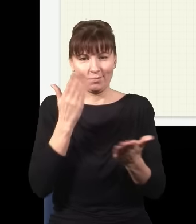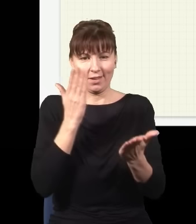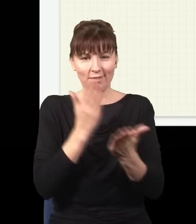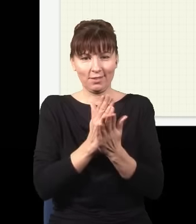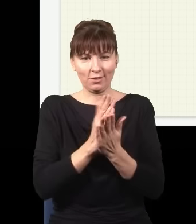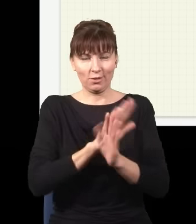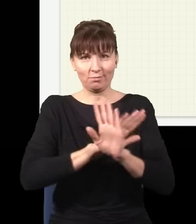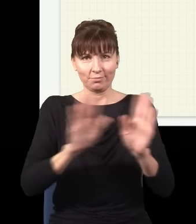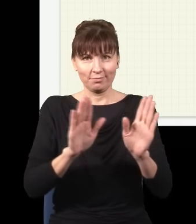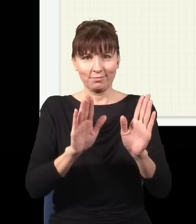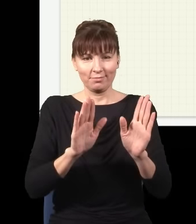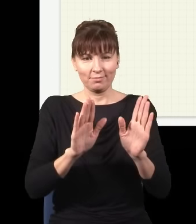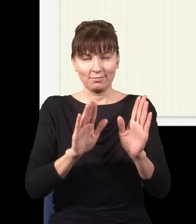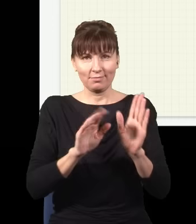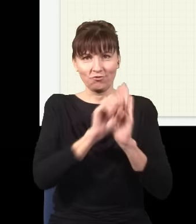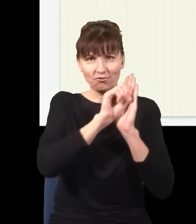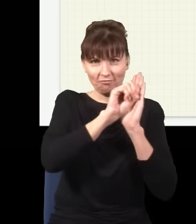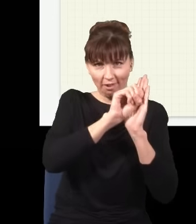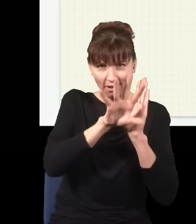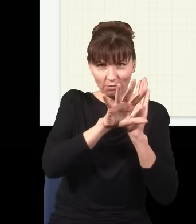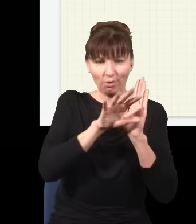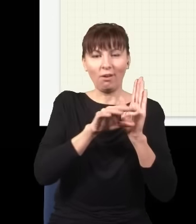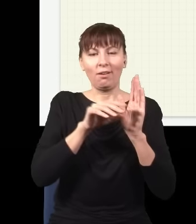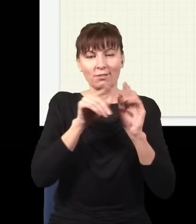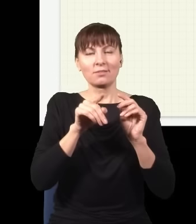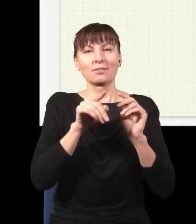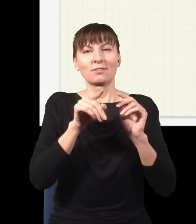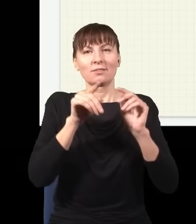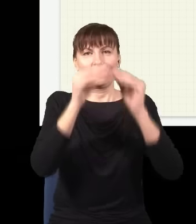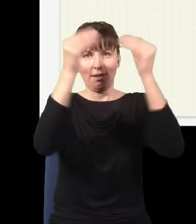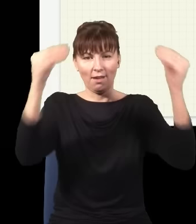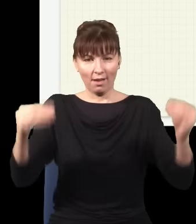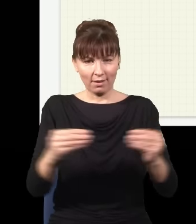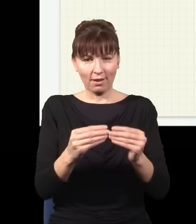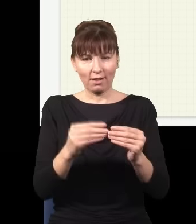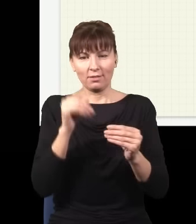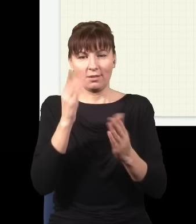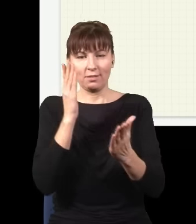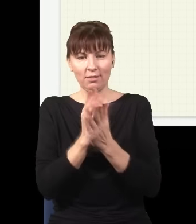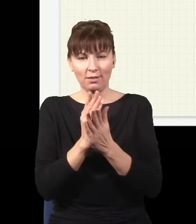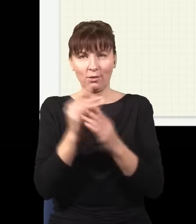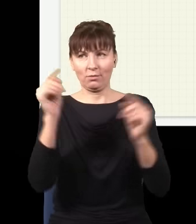i ekran, i na ekranie znowu będę widział moją śmieszną plamkę, którą miałem na samym początku.